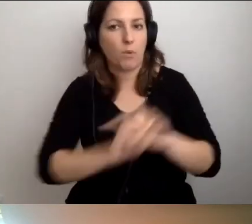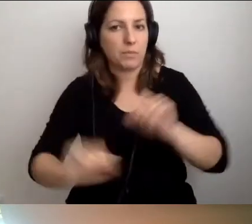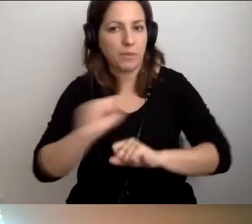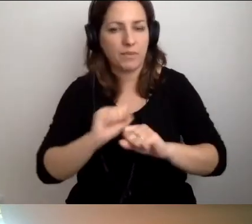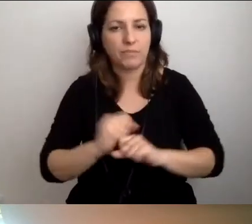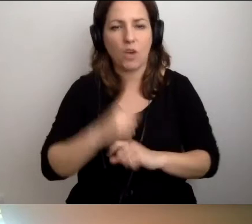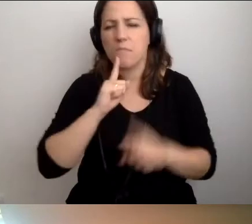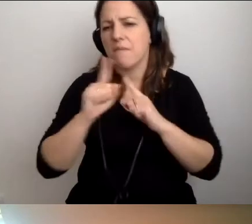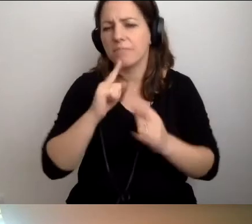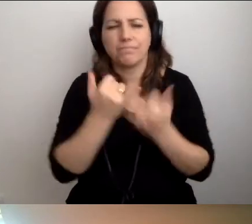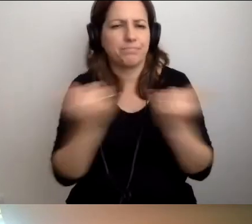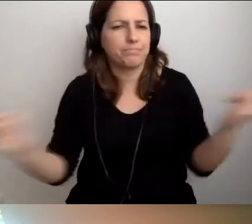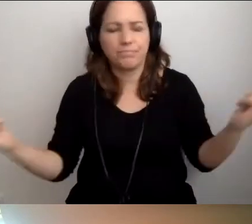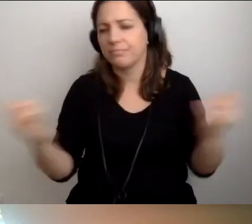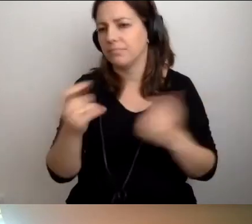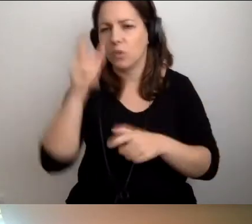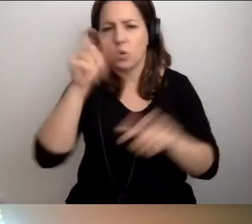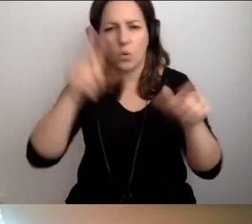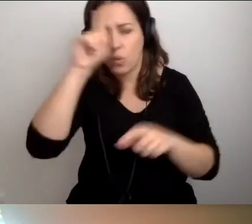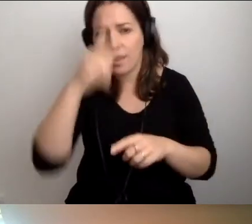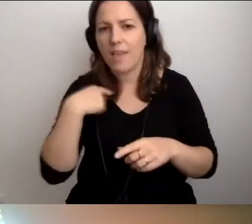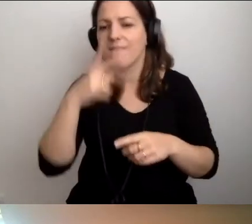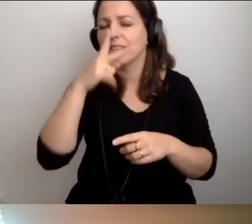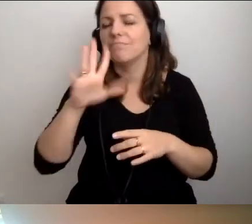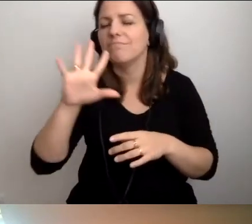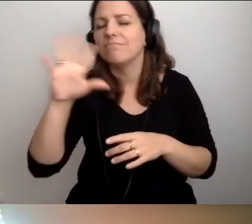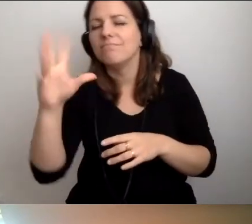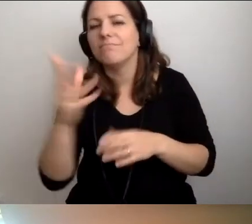O różnorodności. Widzę, jak to przepięknie owocuje.